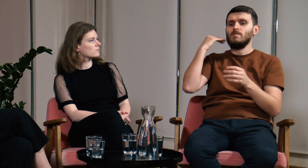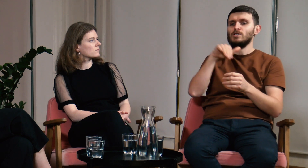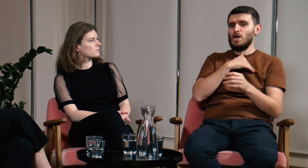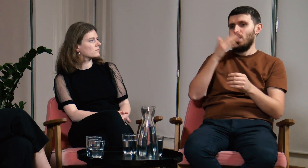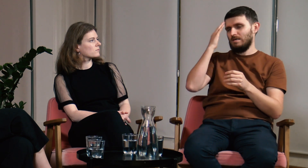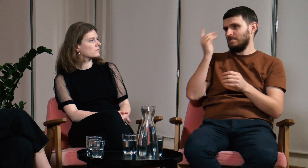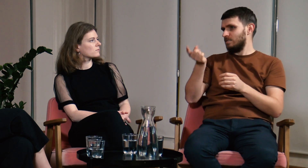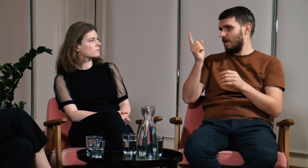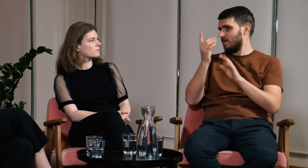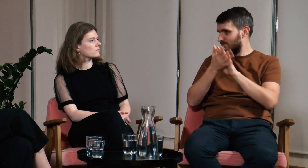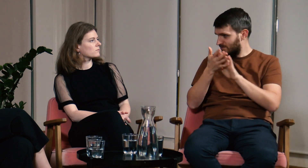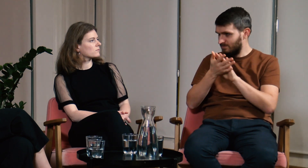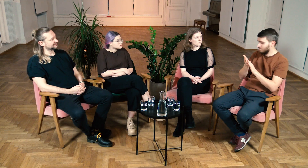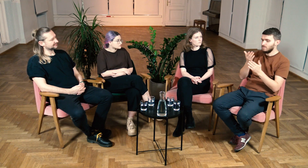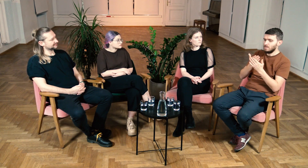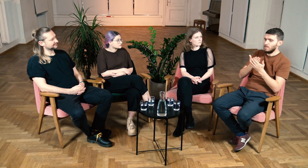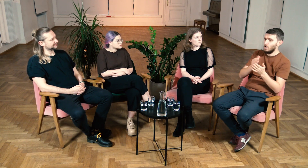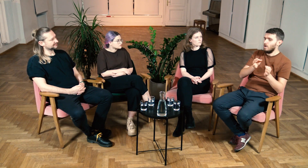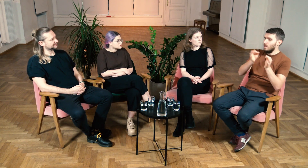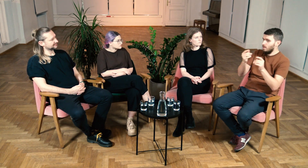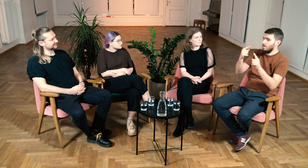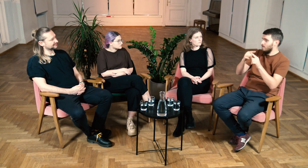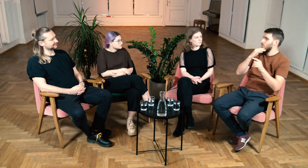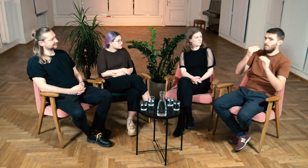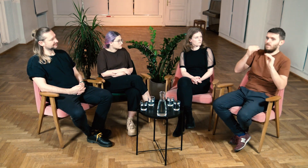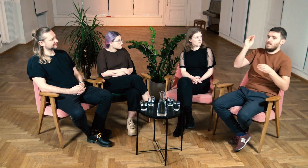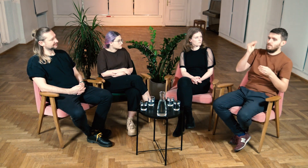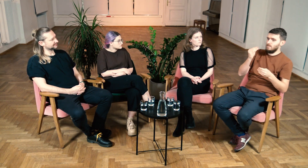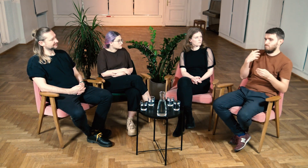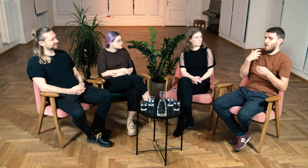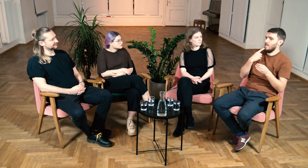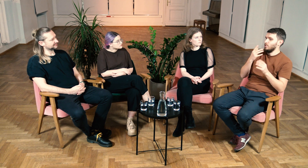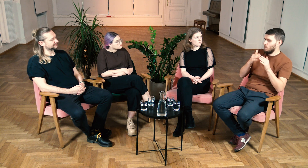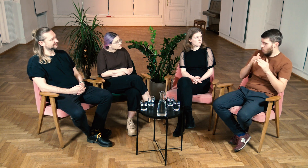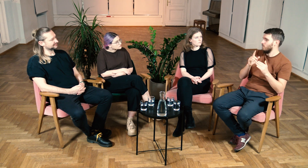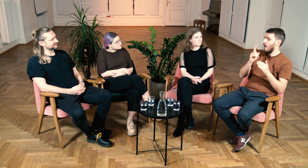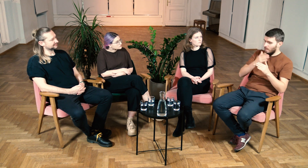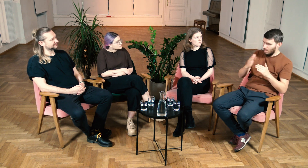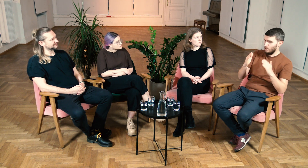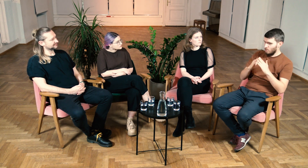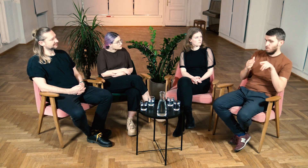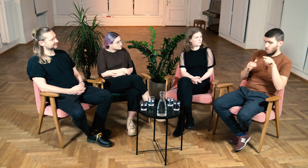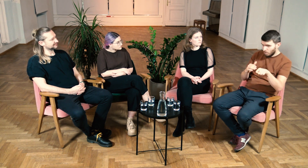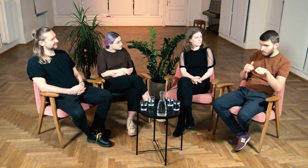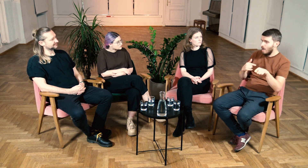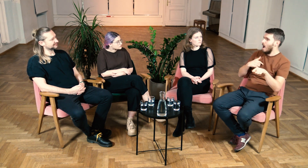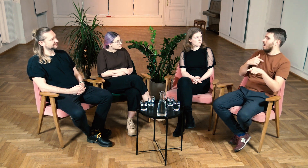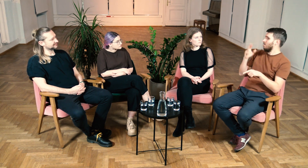Dawniej w szkołach obowiązywał zakaz migania. Domowe języki migowe rozwijały swoją leksykę, ale dalej były to języki domowe.